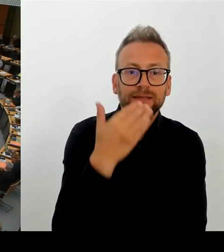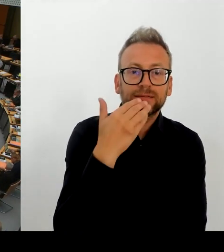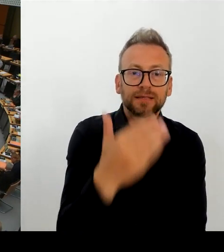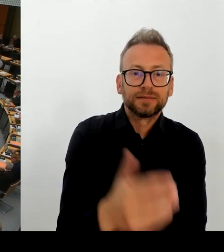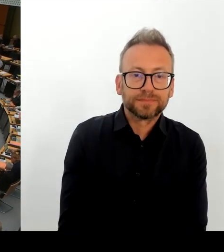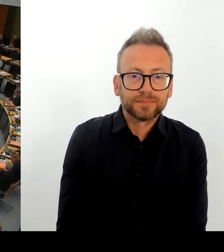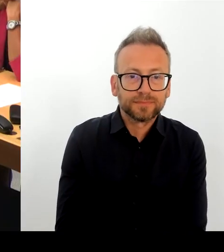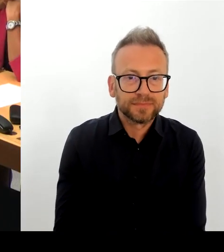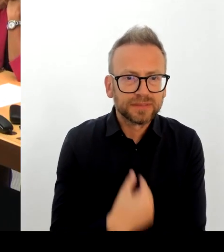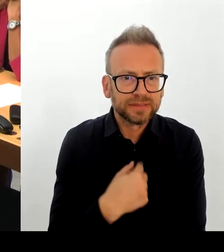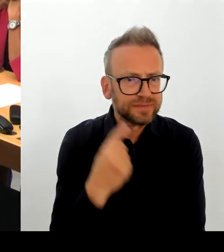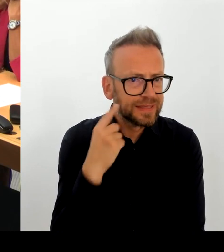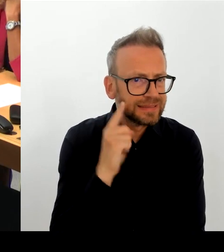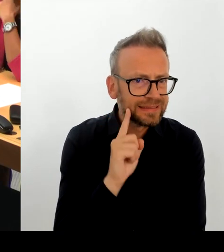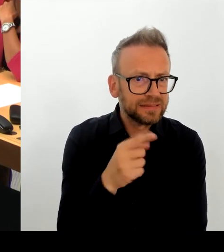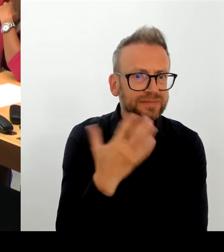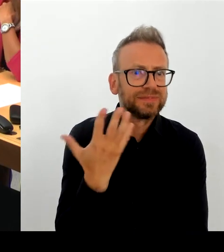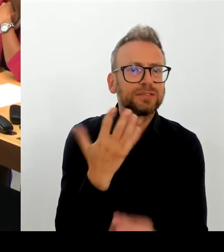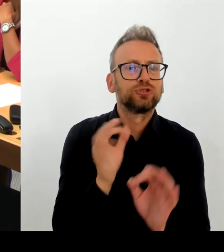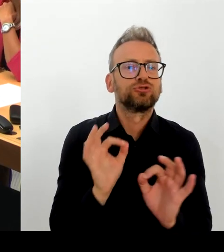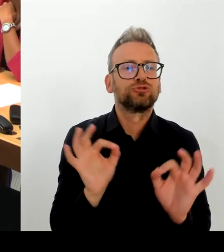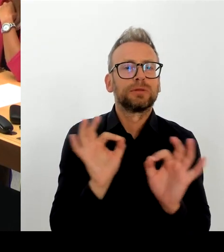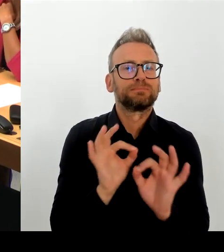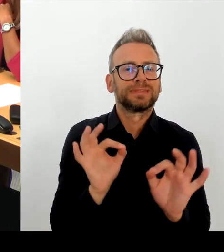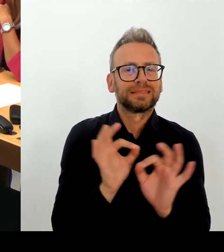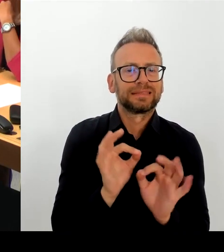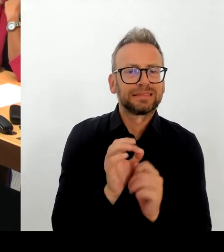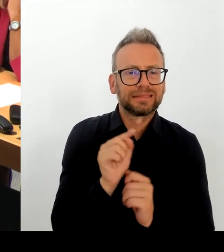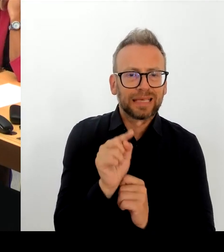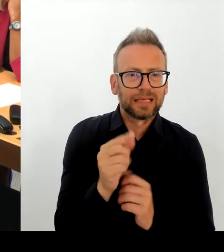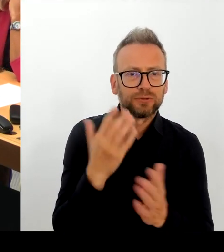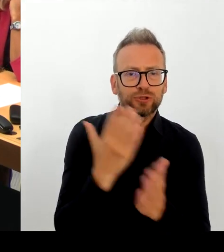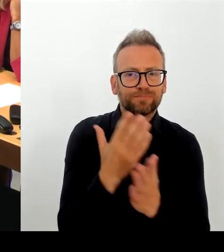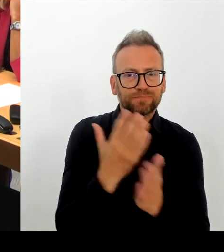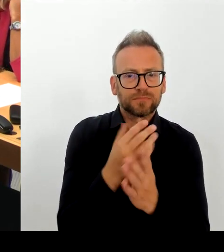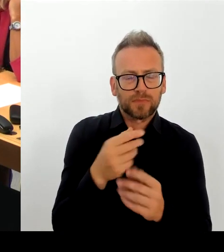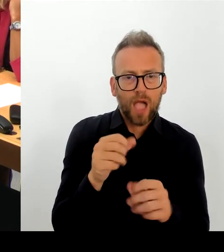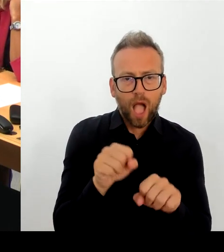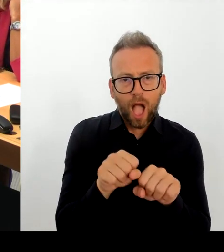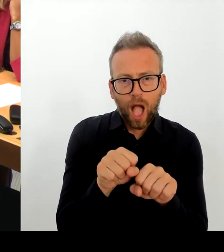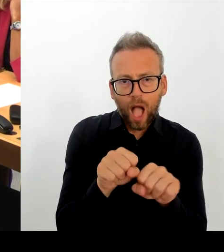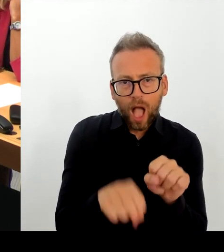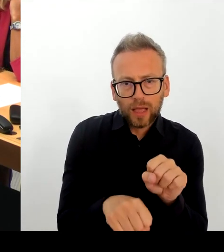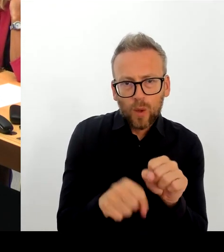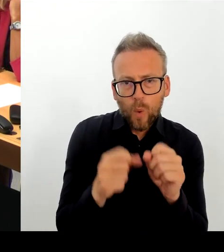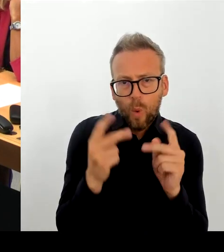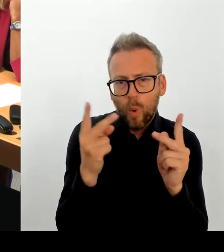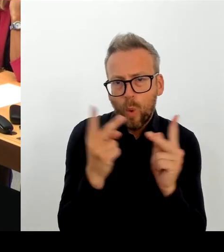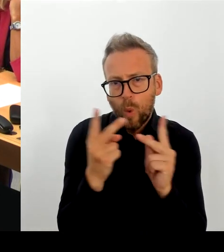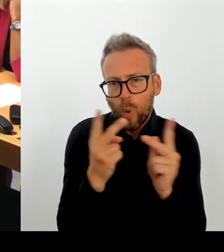(Rednerwechsel) Frau Präsidentin! Herr Abgeordneter! Na ja, um es vorweg zu sagen: Je länger man sich mit den